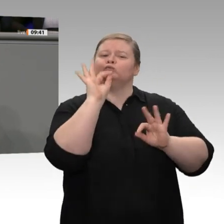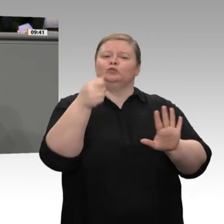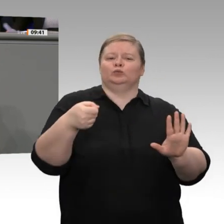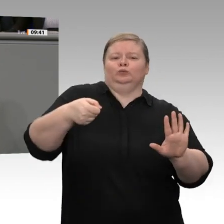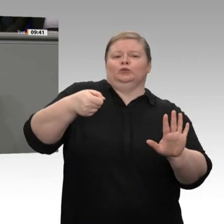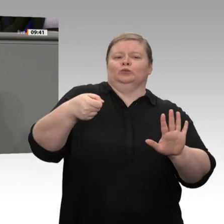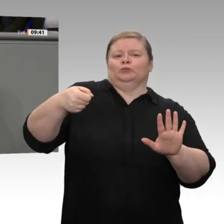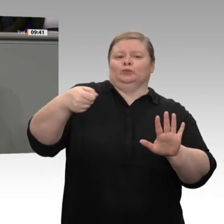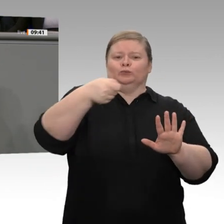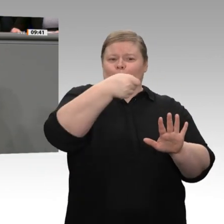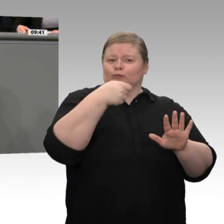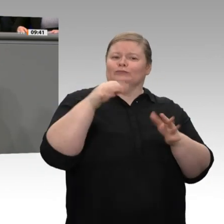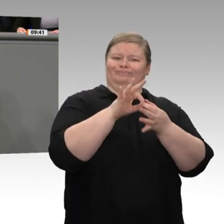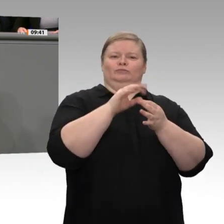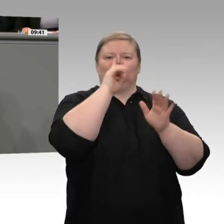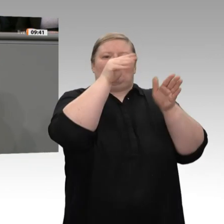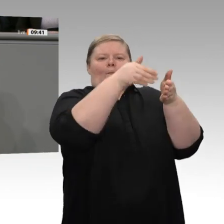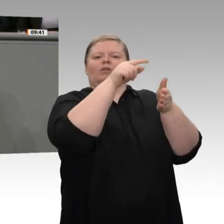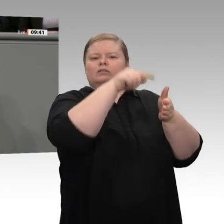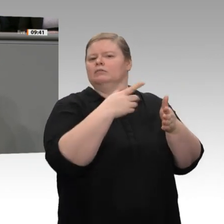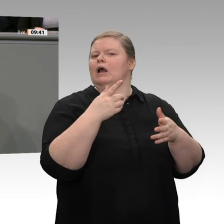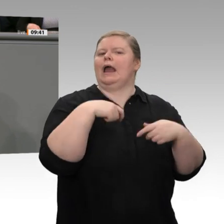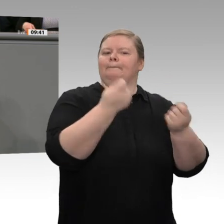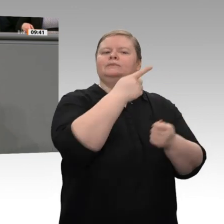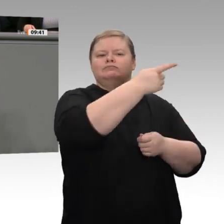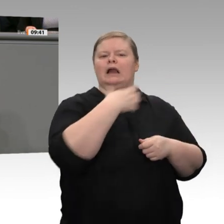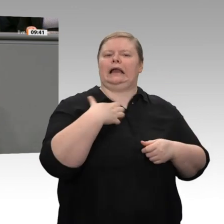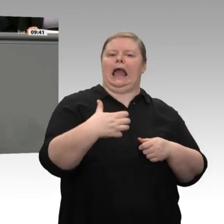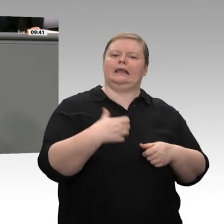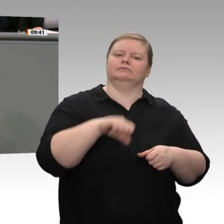wie die ärmeren 75 Prozent unseres Landes. Das ist ein Problem, weil diese Ungleichheit